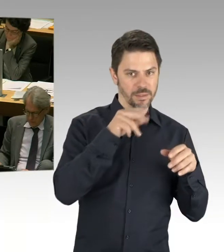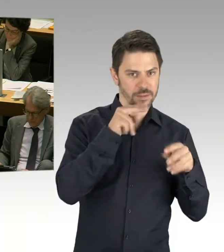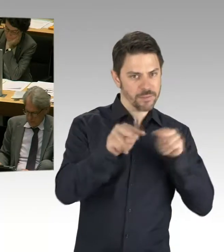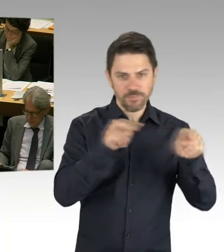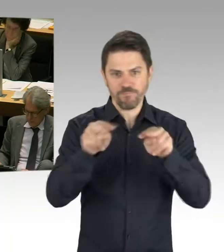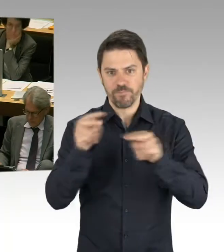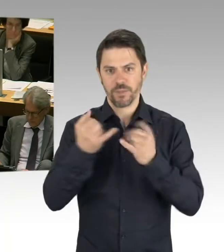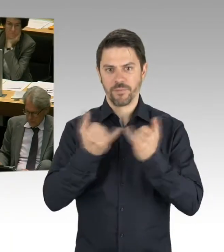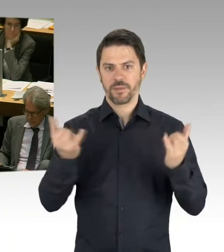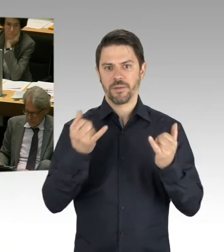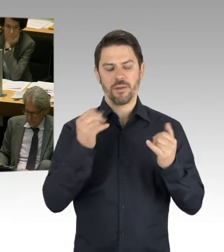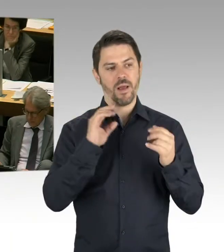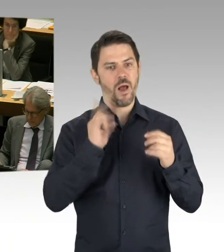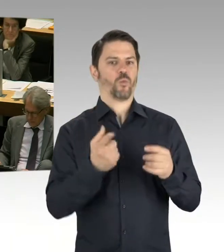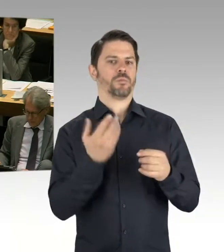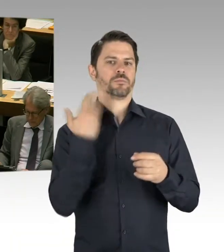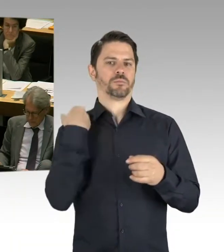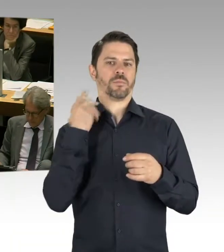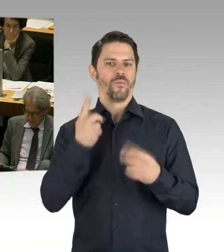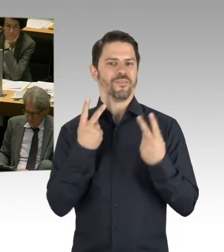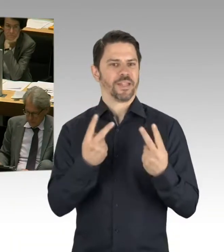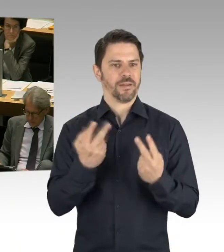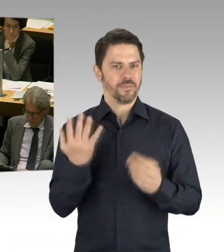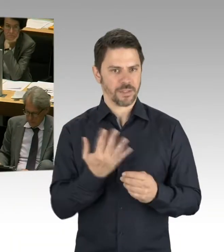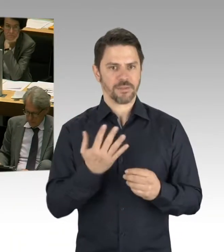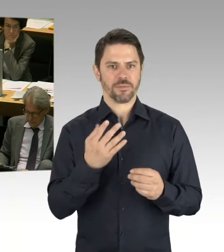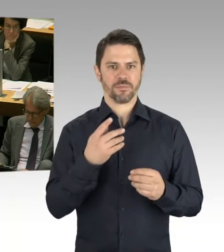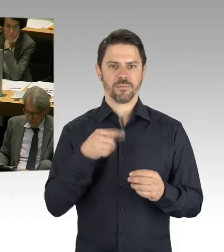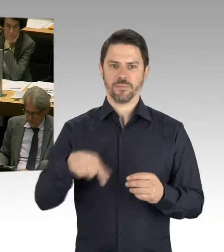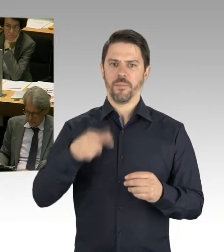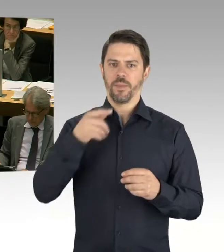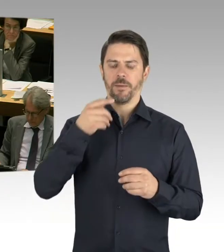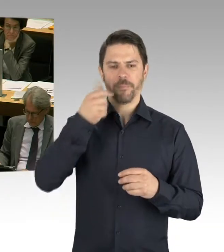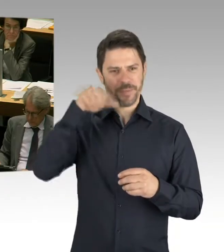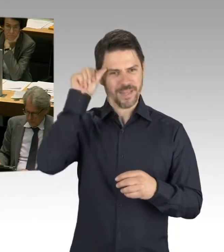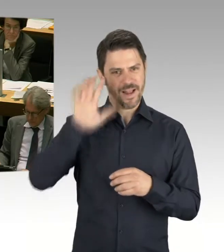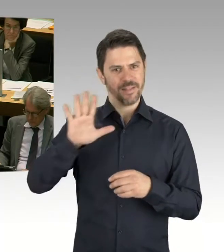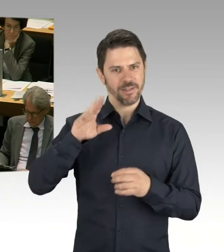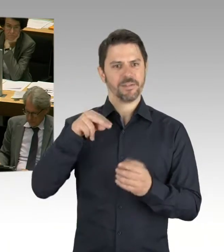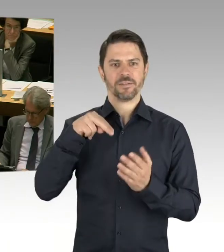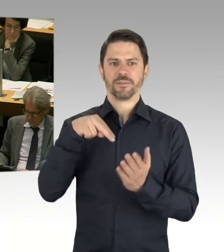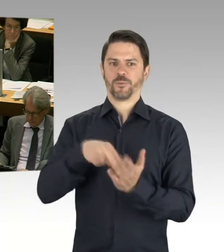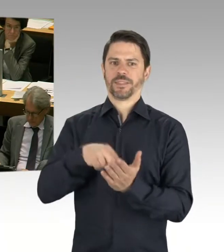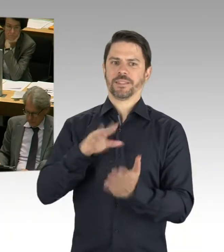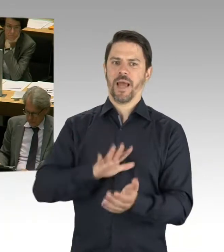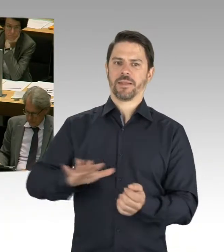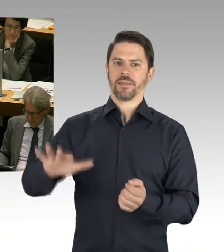wir verteilen die Aufgaben auf unterschiedliche Schultern. Und diese Strukturveränderung, hier sehen wir jetzt schon